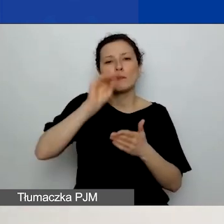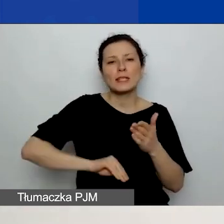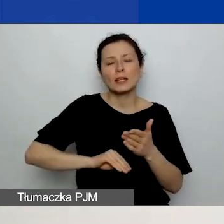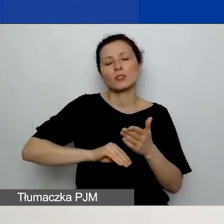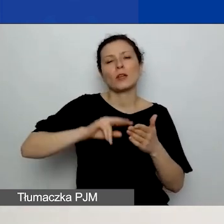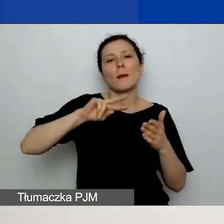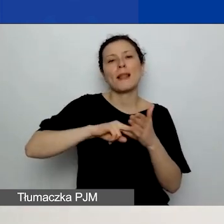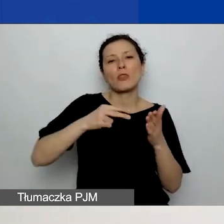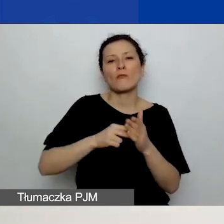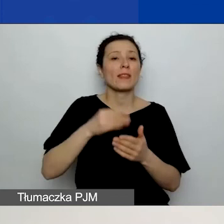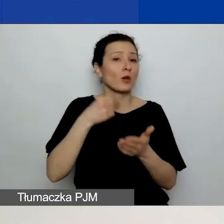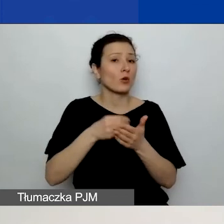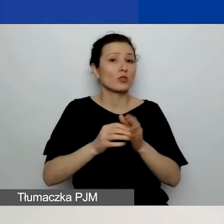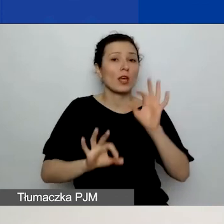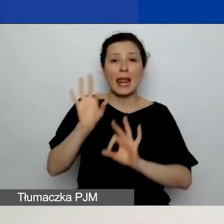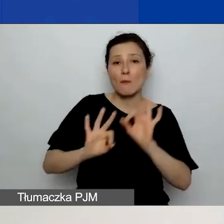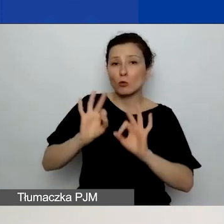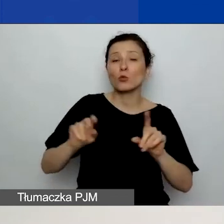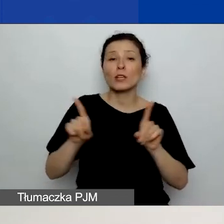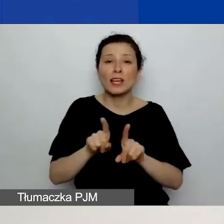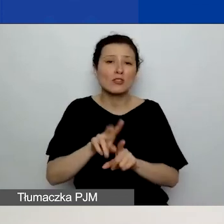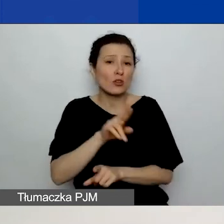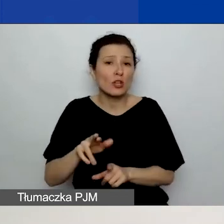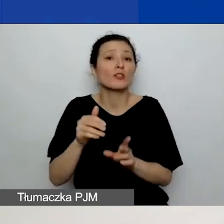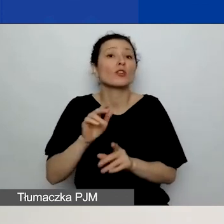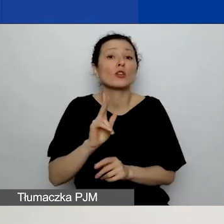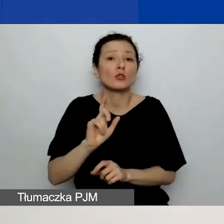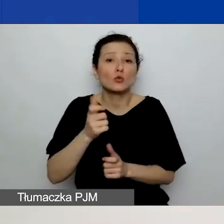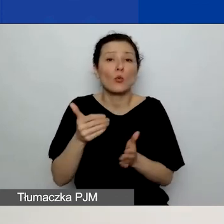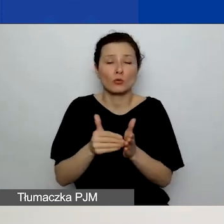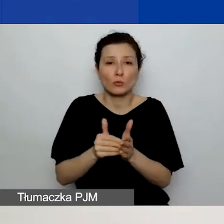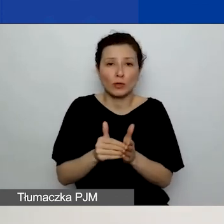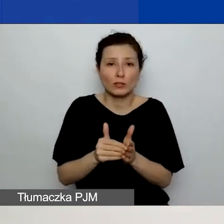o które środki wnioskujecie w rozwoju instytucjonalnym.